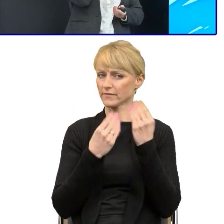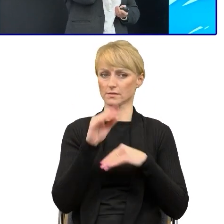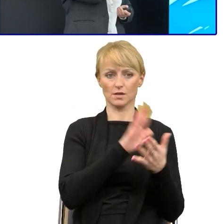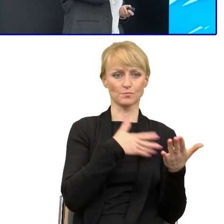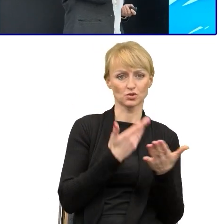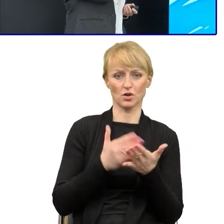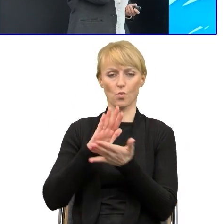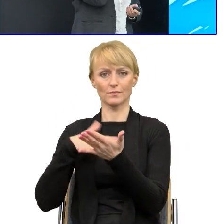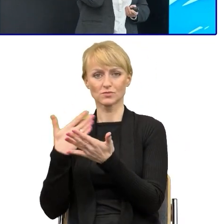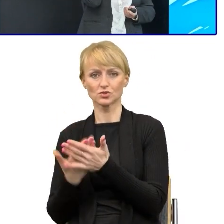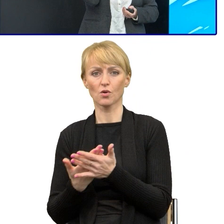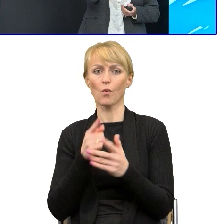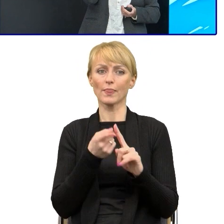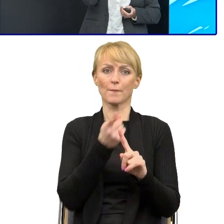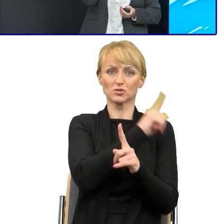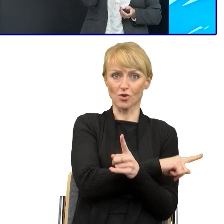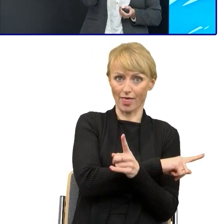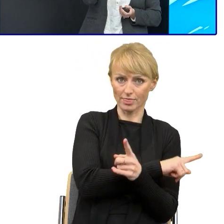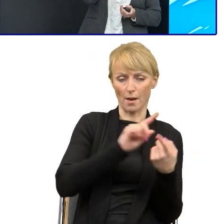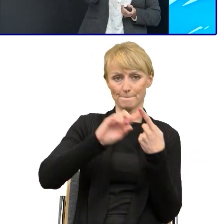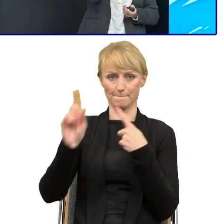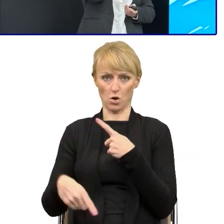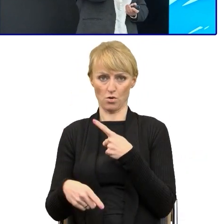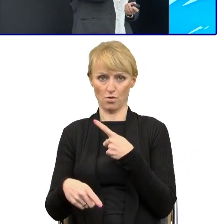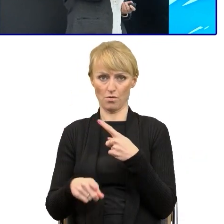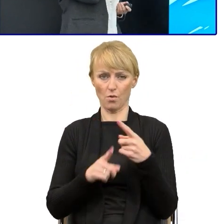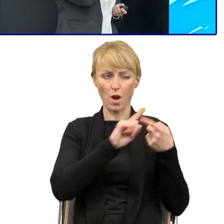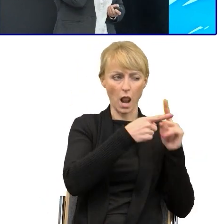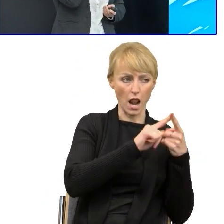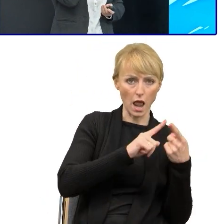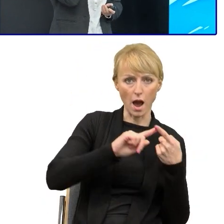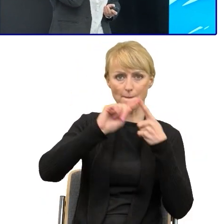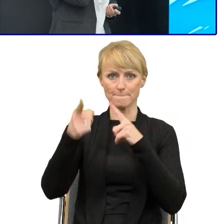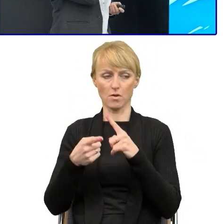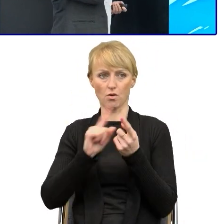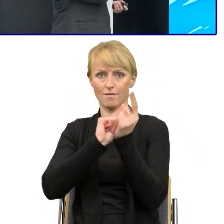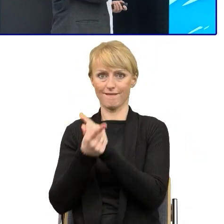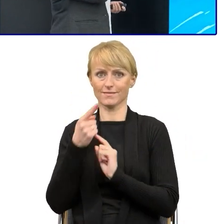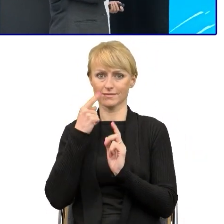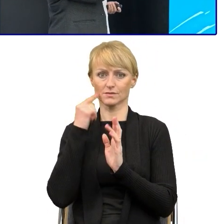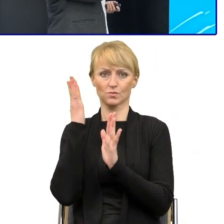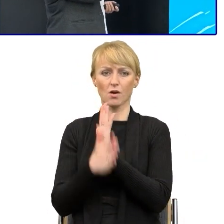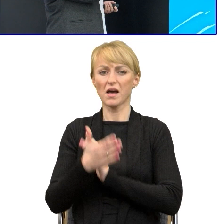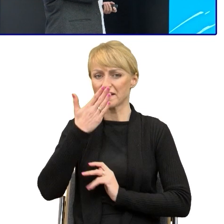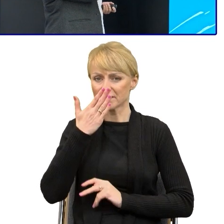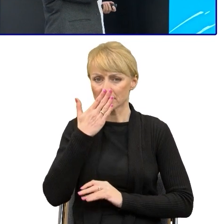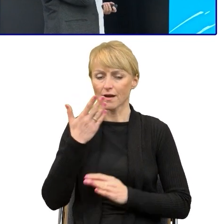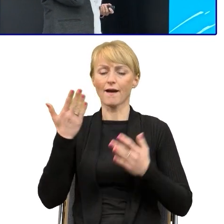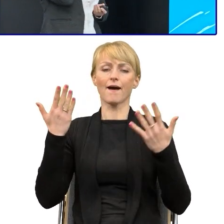Zawsze reakcje były takie same. Jest to przejrzyste, jest to bardziej zrozumiałe. Rzeczywiście lepiej jest pisać prostszym językiem.